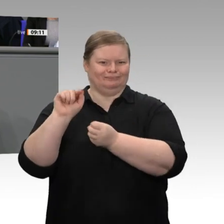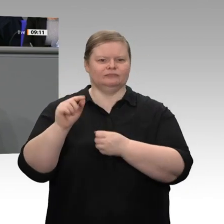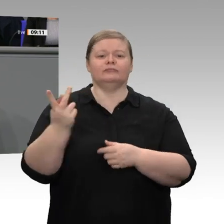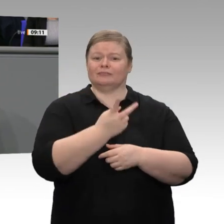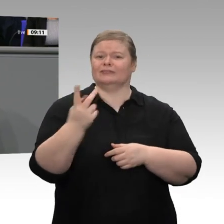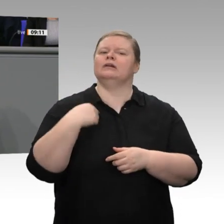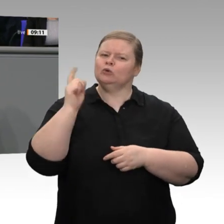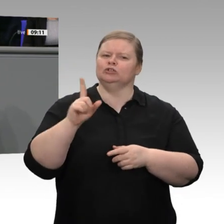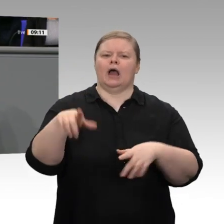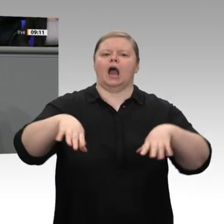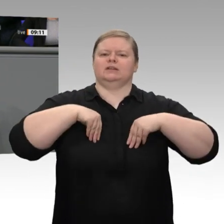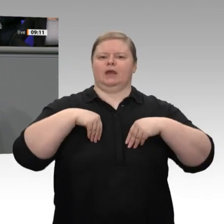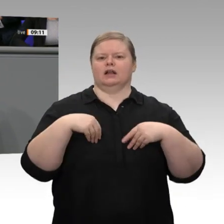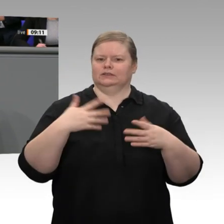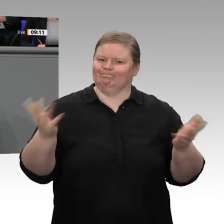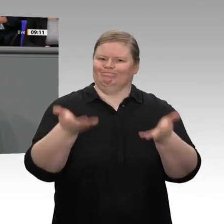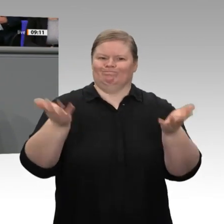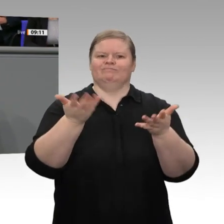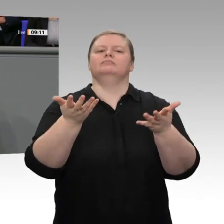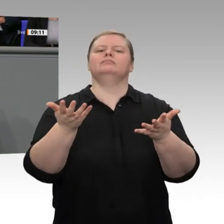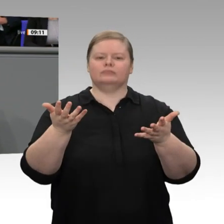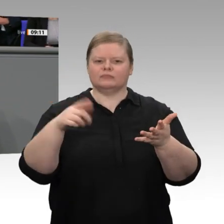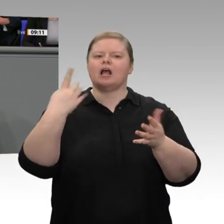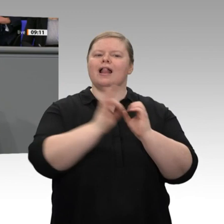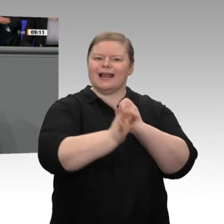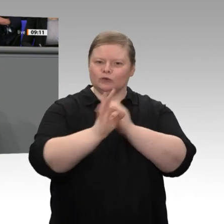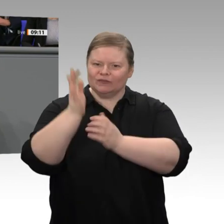mich zu dem dritten großen Punkt, der mir als Wirtschaftsminister wichtig ist. Es